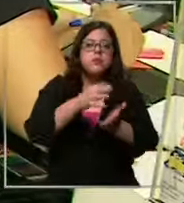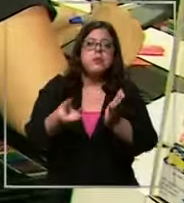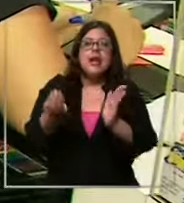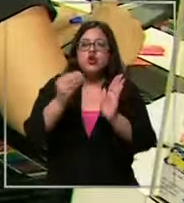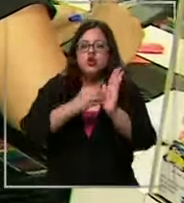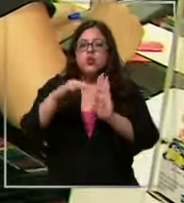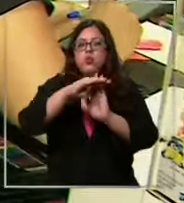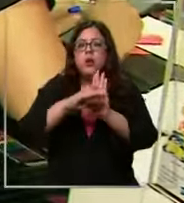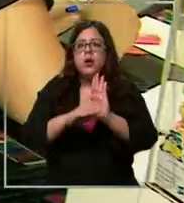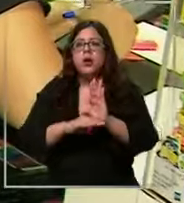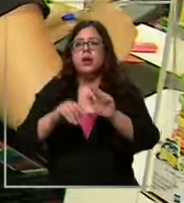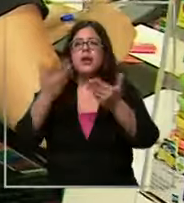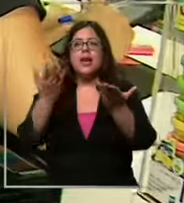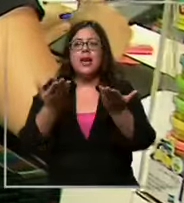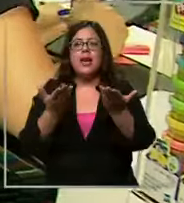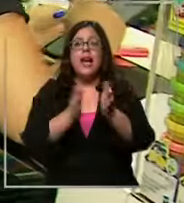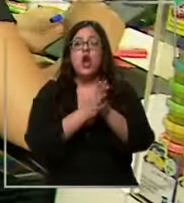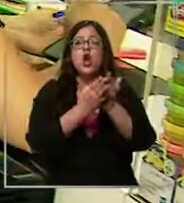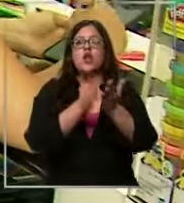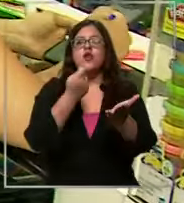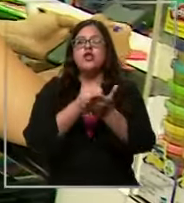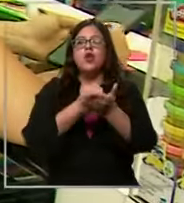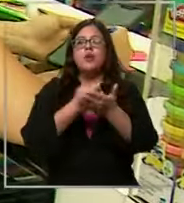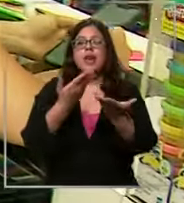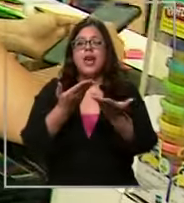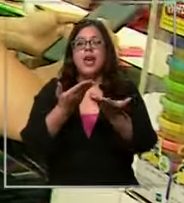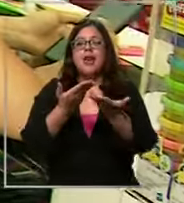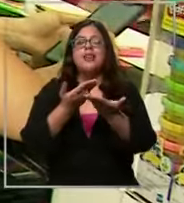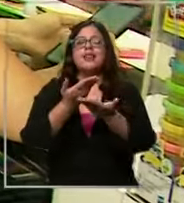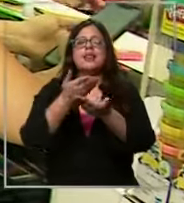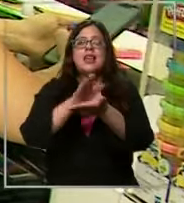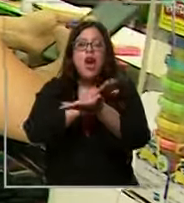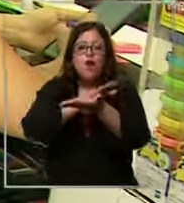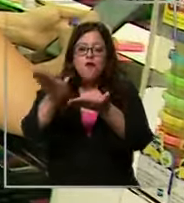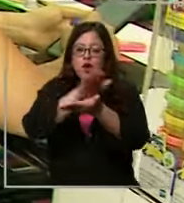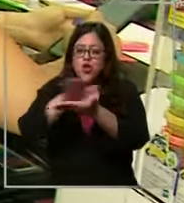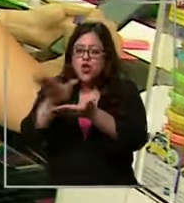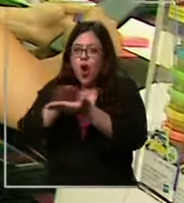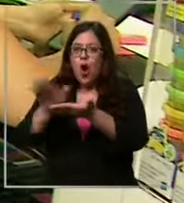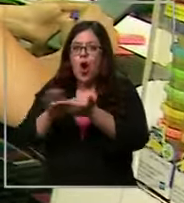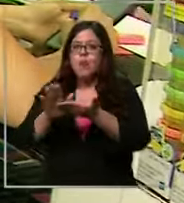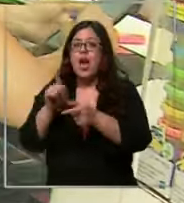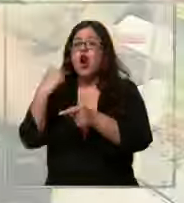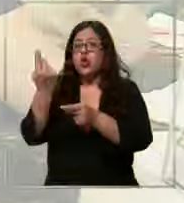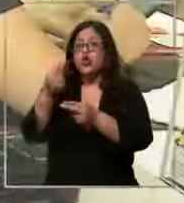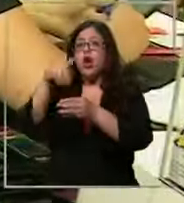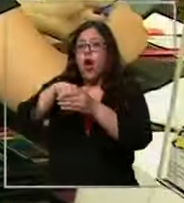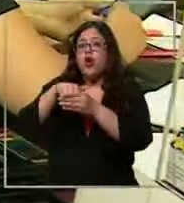compran fotocopiados ya nosotros ahorramos con una apoderada del curso que vende el libro de inglés